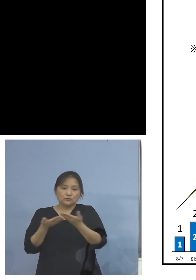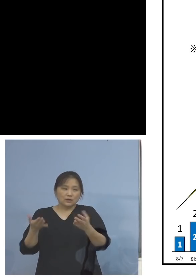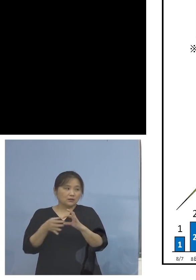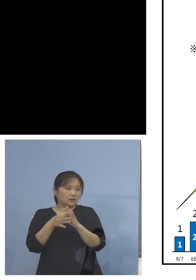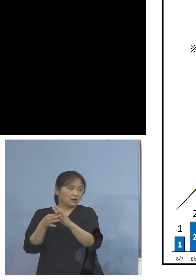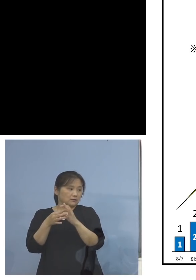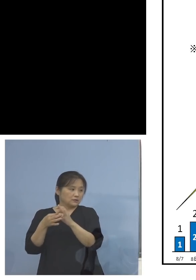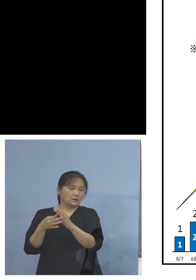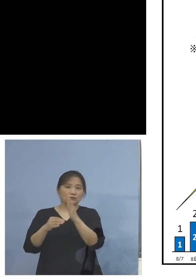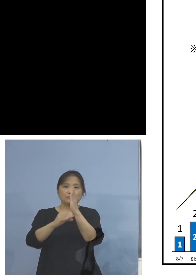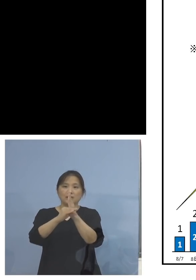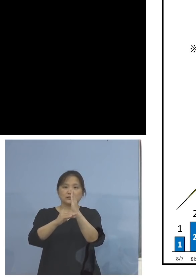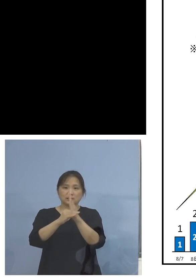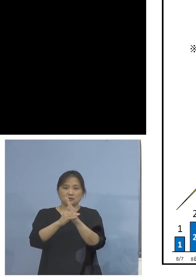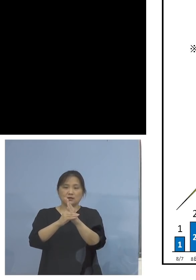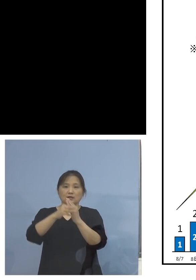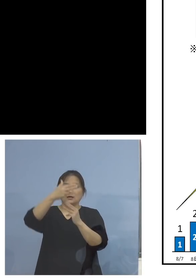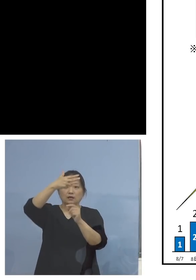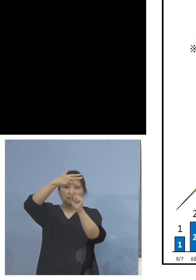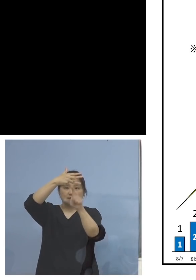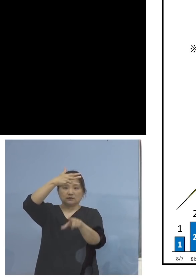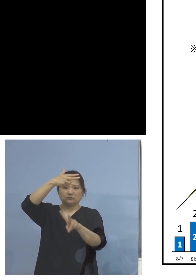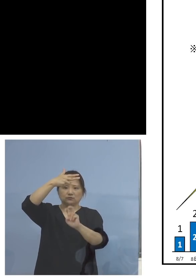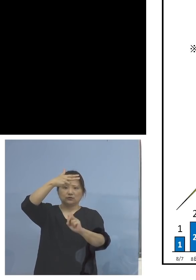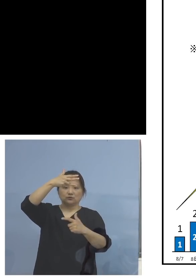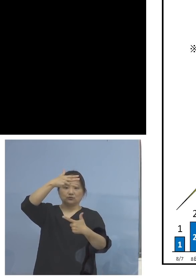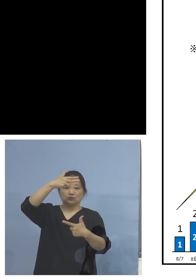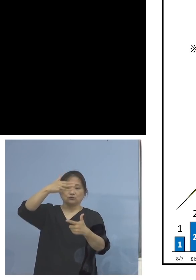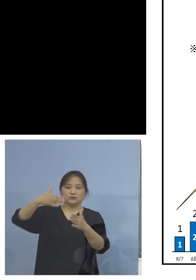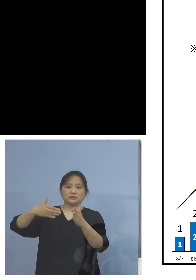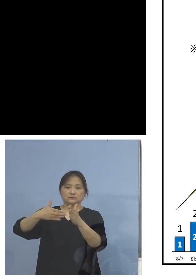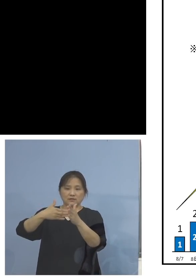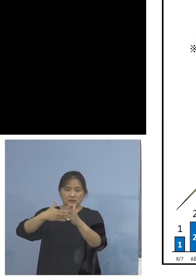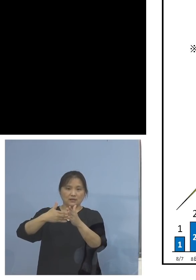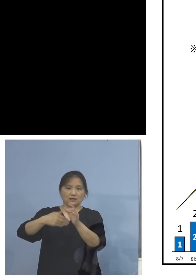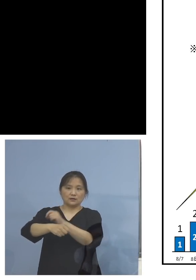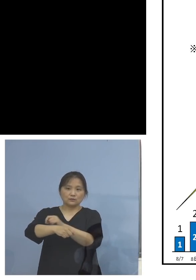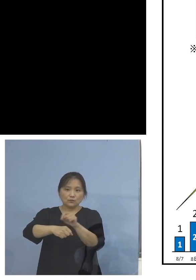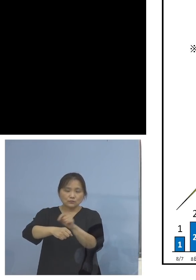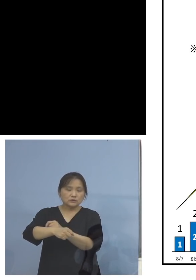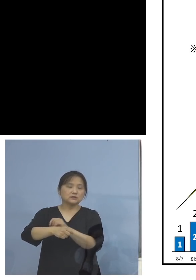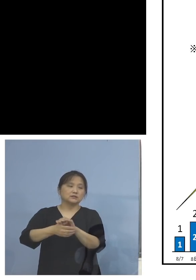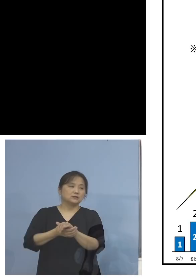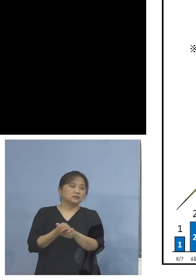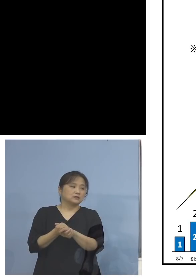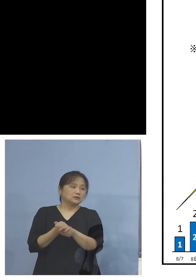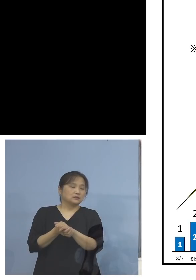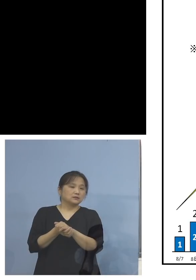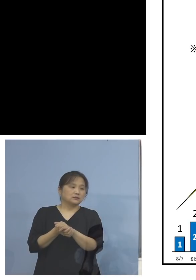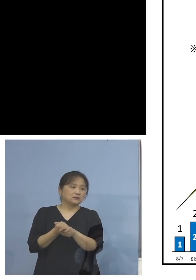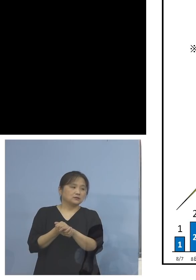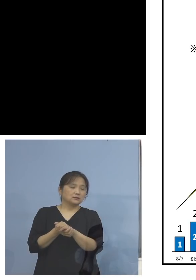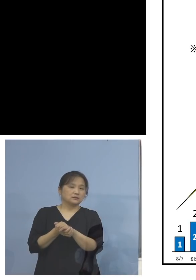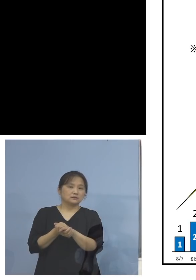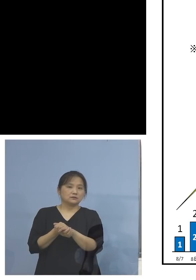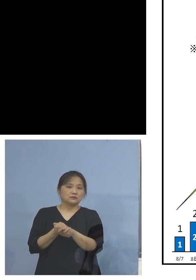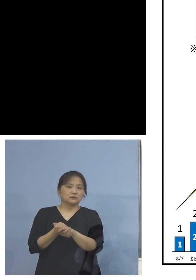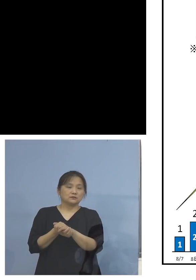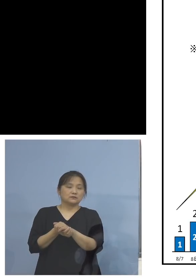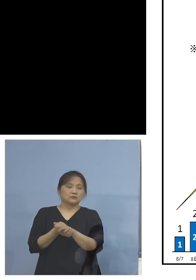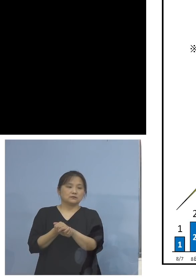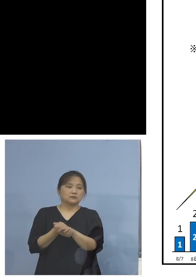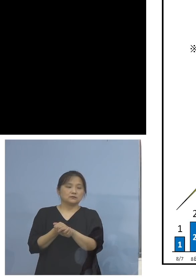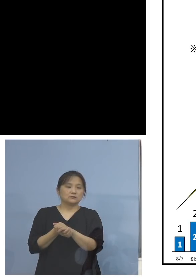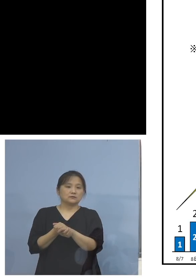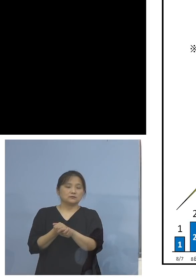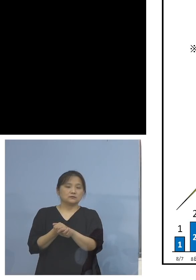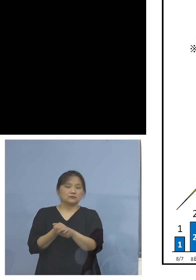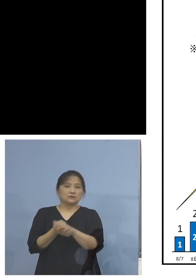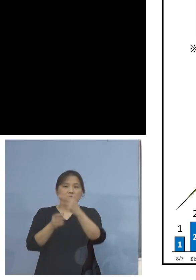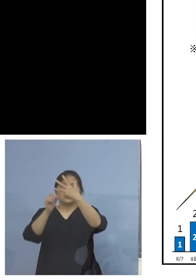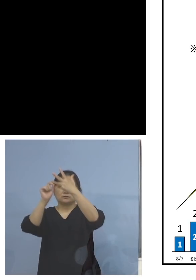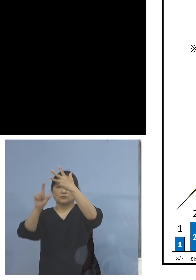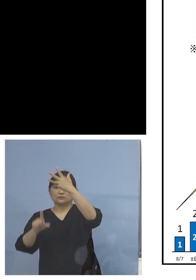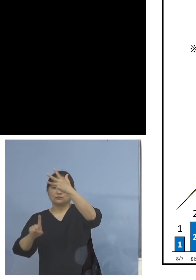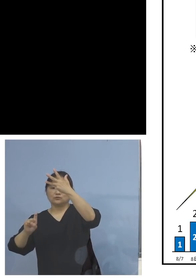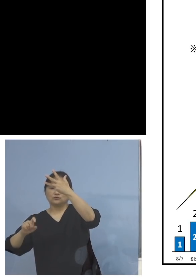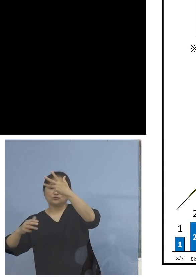この26日まで、特にここにありますように 18日の9(人)以降